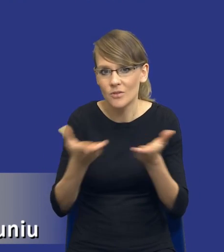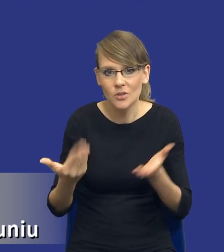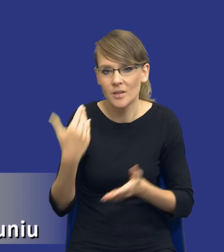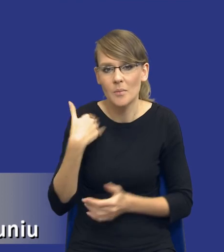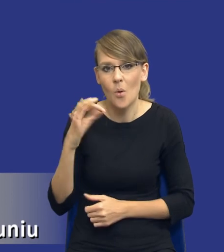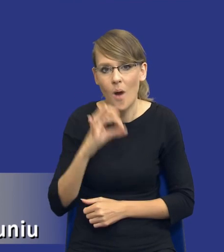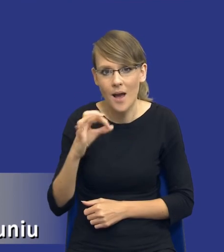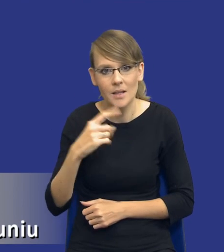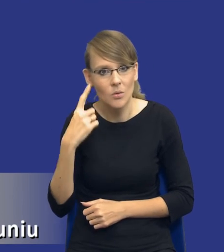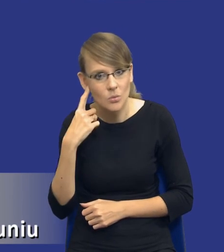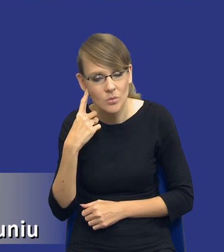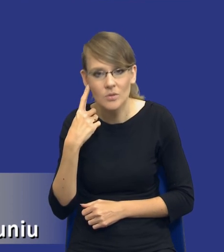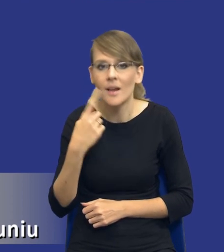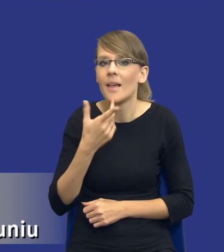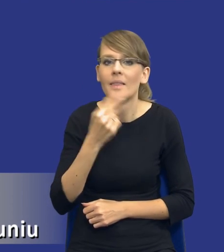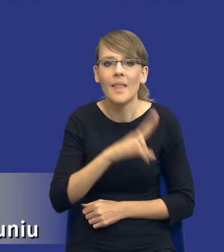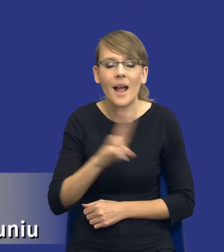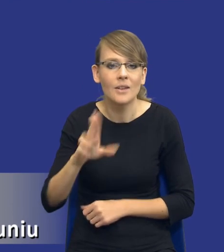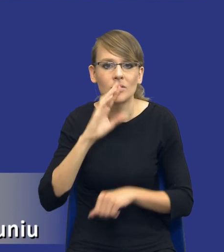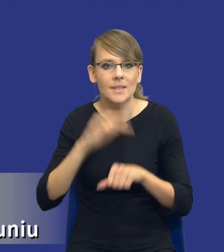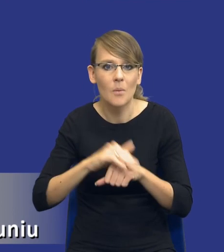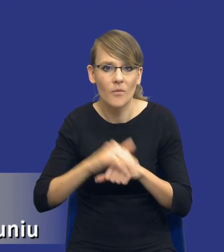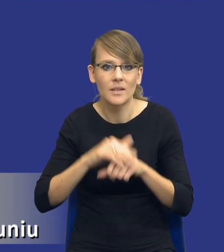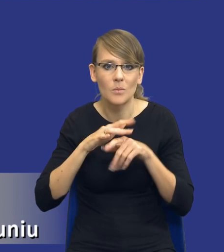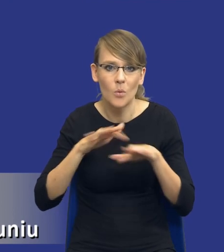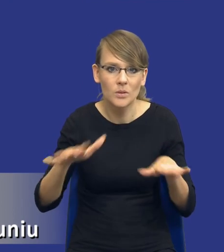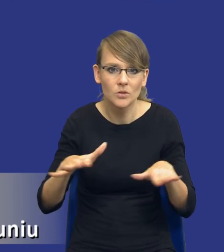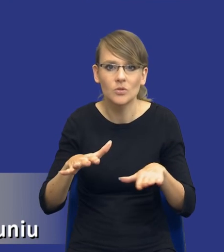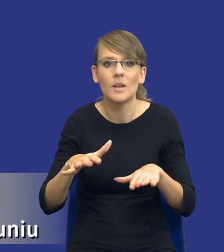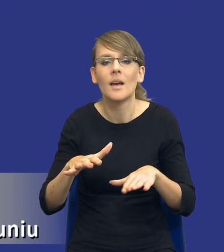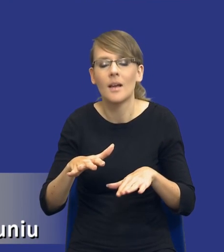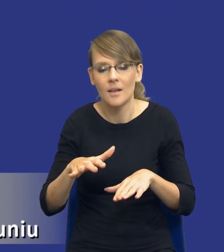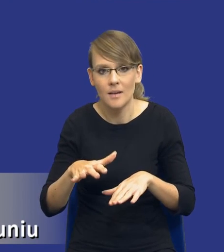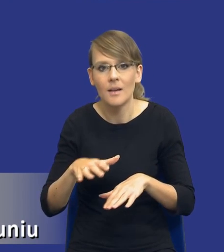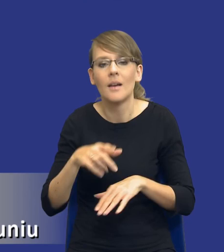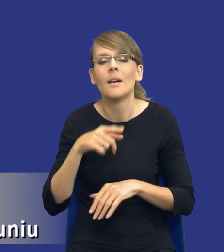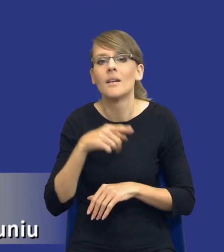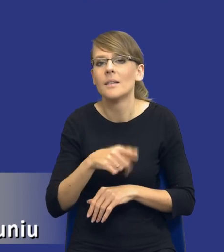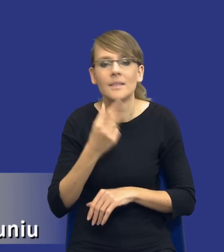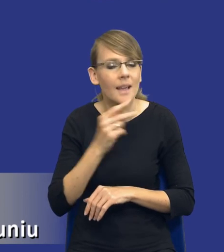to słyszeć, że nie każde zamówienie publiczne, to trzeba od razu podkreślić,